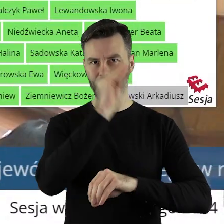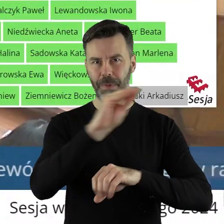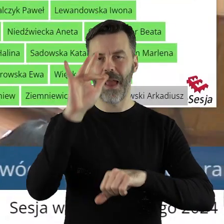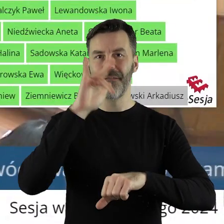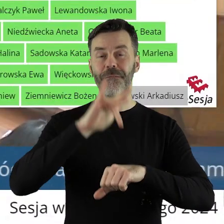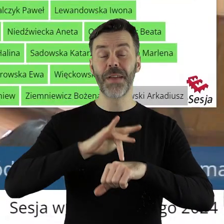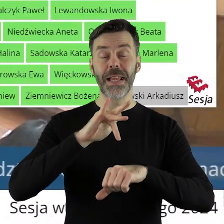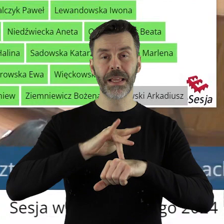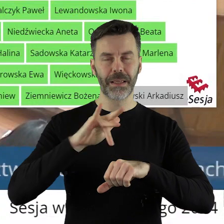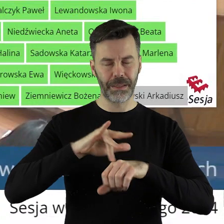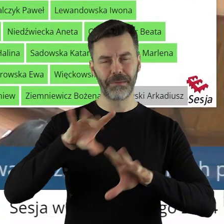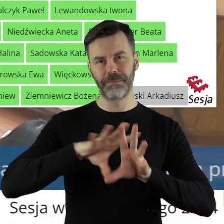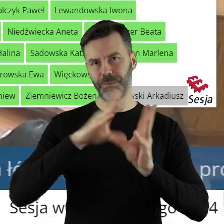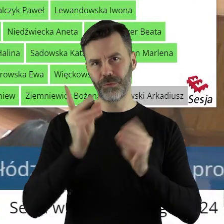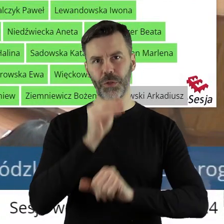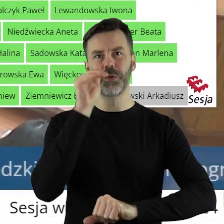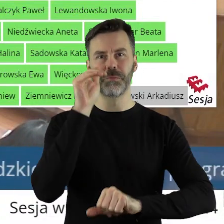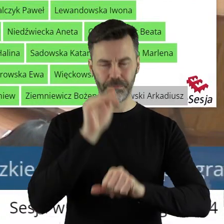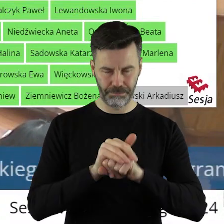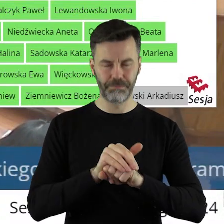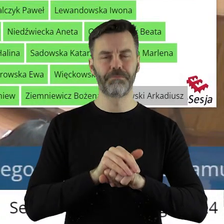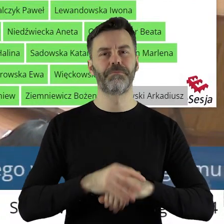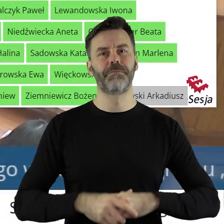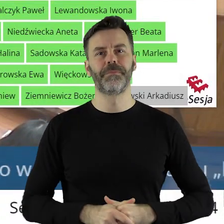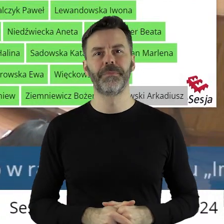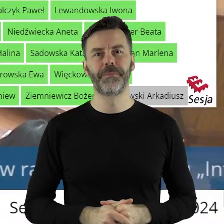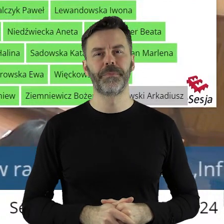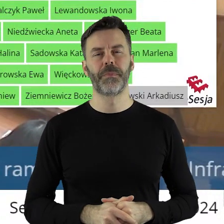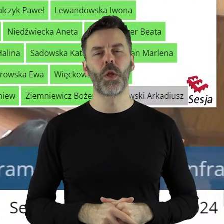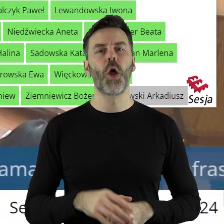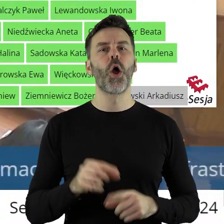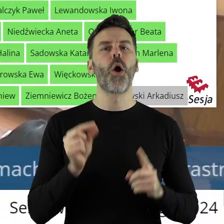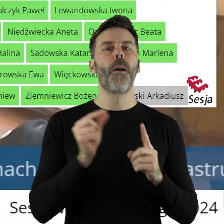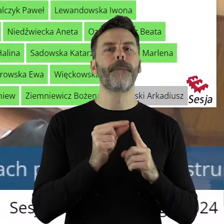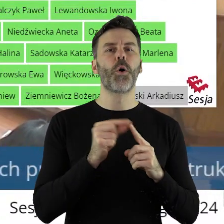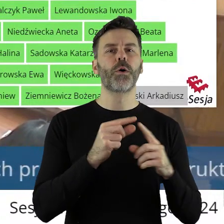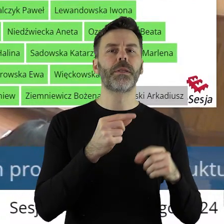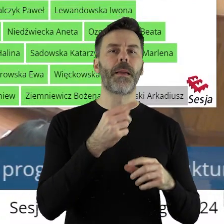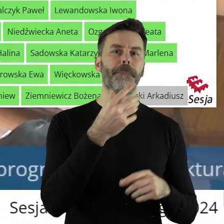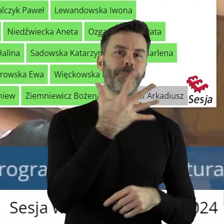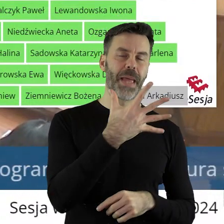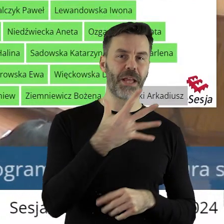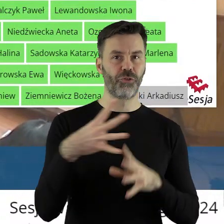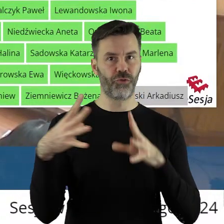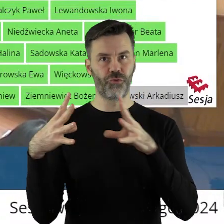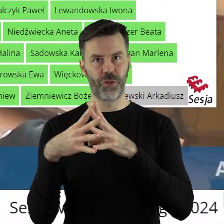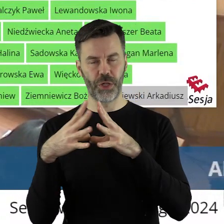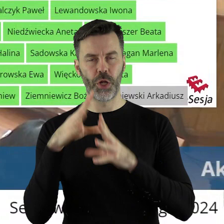że uchwała została przegłosowana jednogłośnie. W punkcie 5.10 w sprawie udzielenia z budżetu